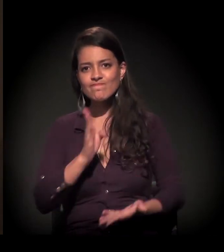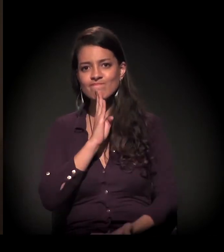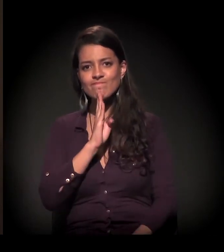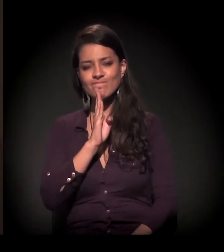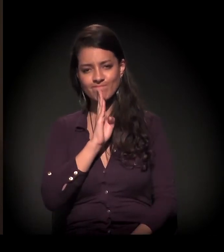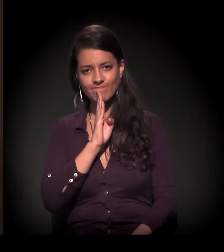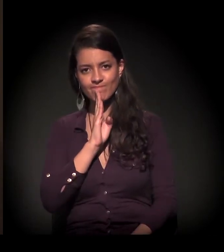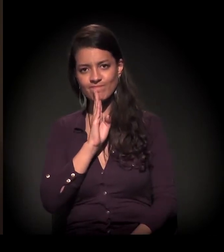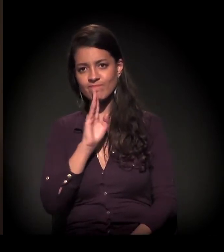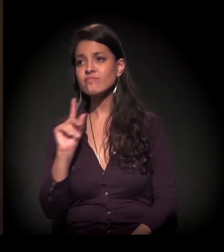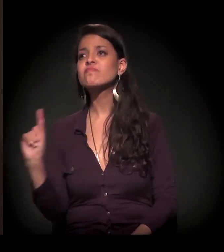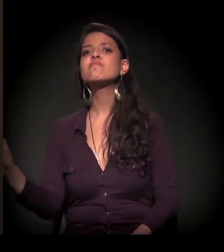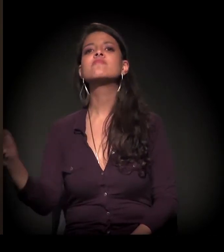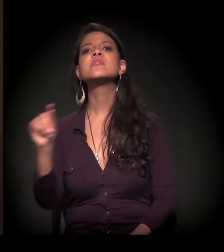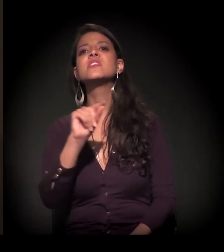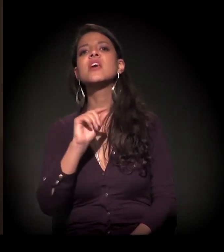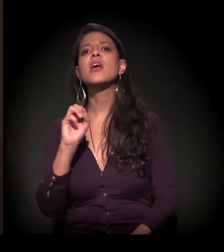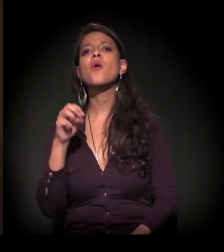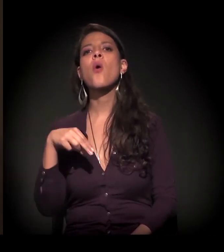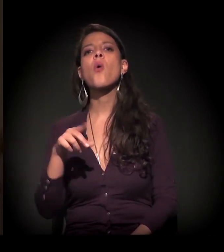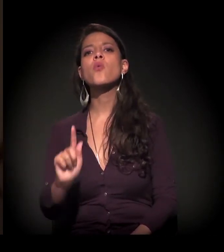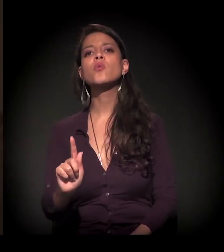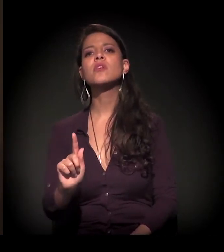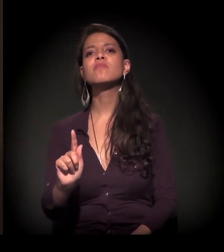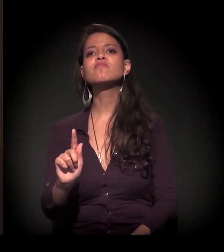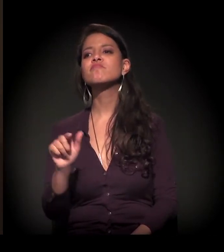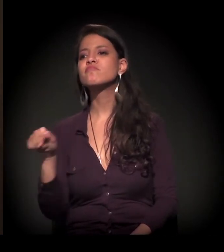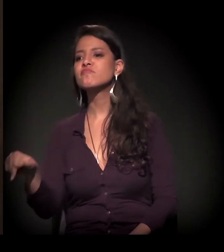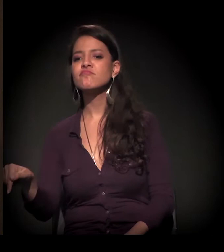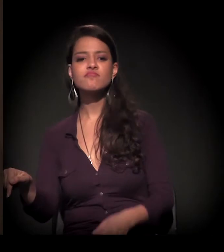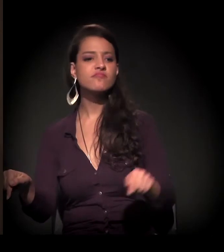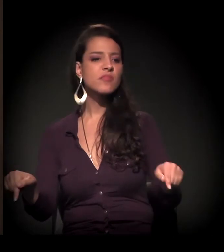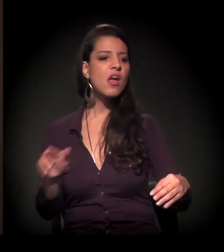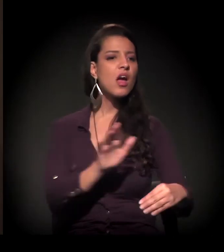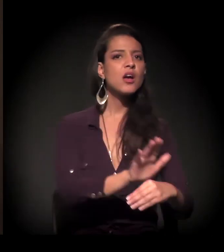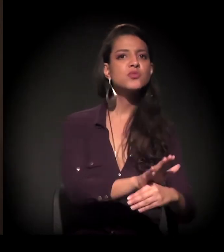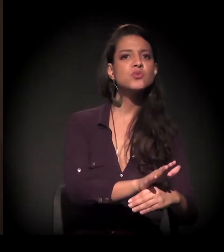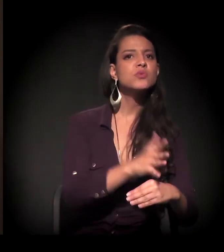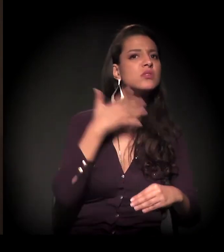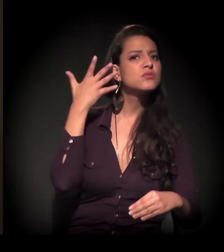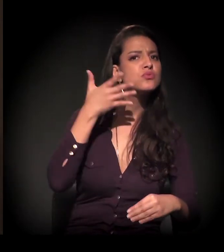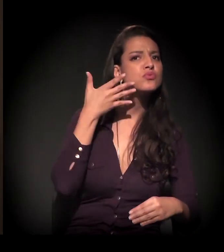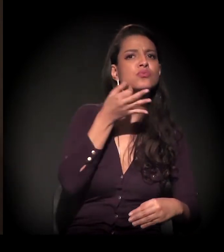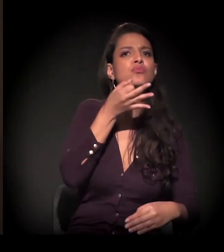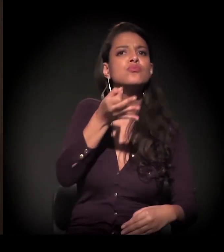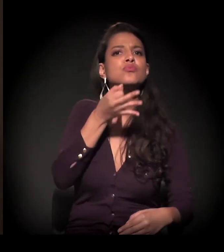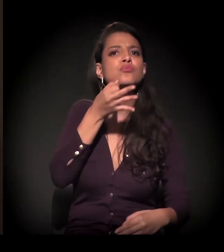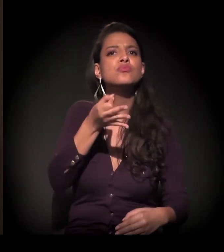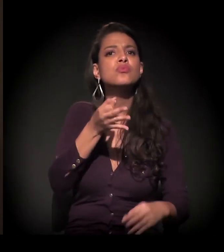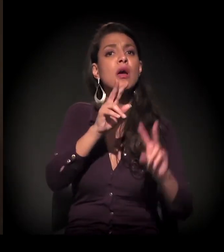De qual é a ONG que está aqui, qual aquela que está ali, qual é o discurso que ela está tendo, se é com moradia,